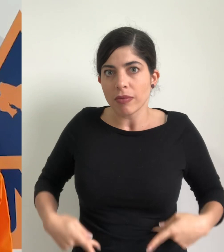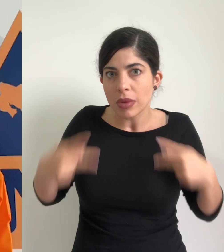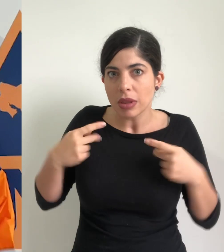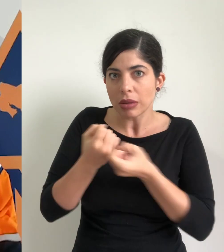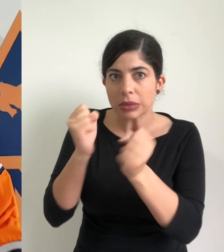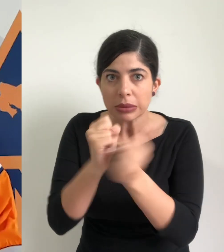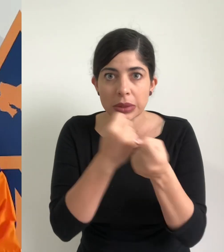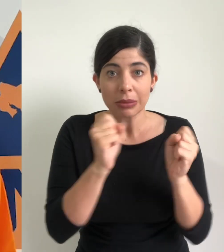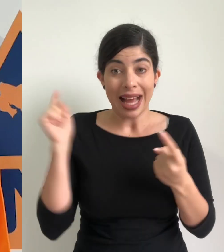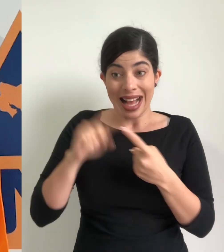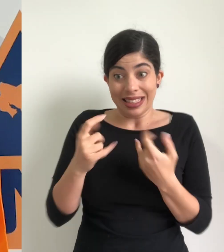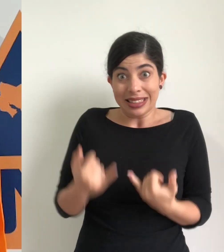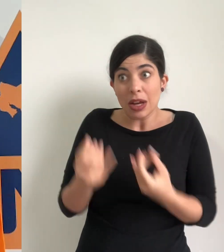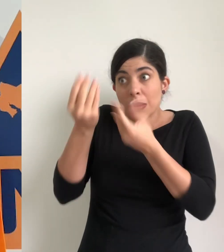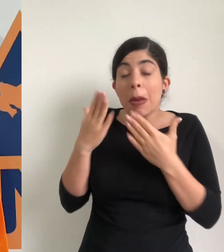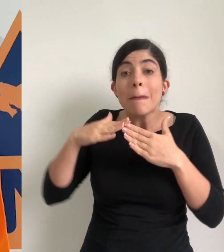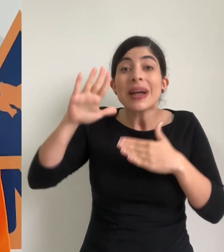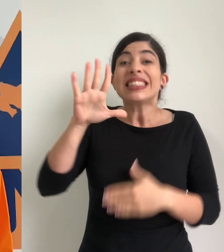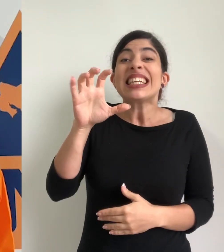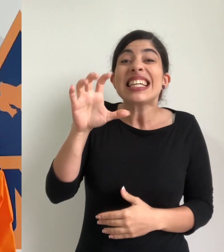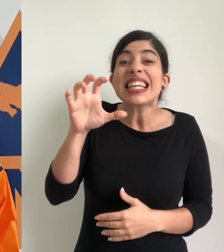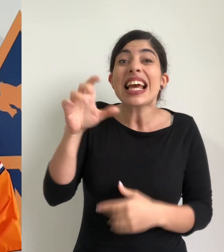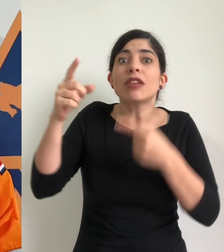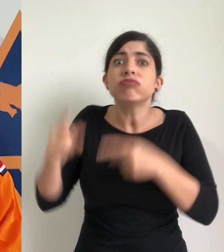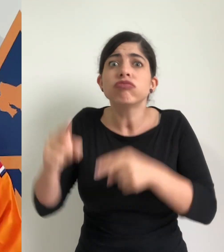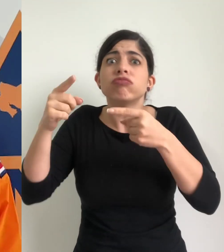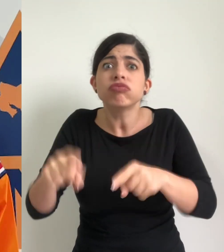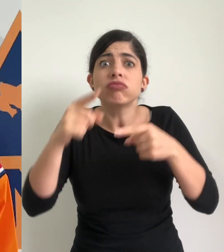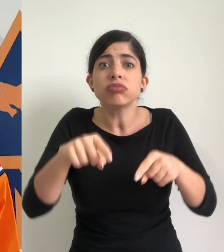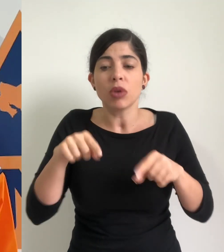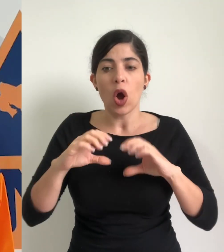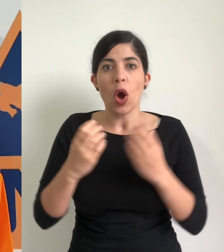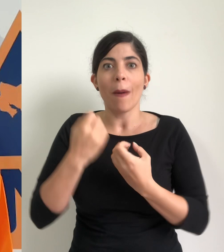las personas. El reporte que tenemos hasta este momento es de más de 500 eventos atendidos por los